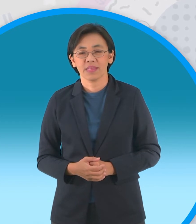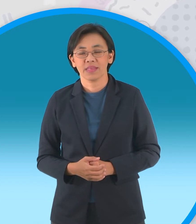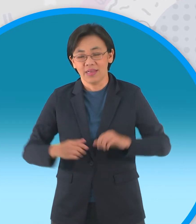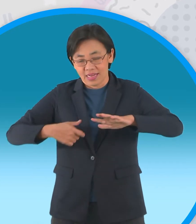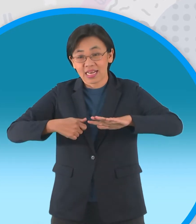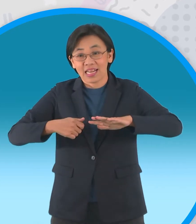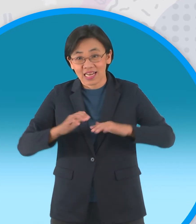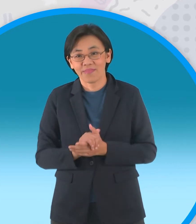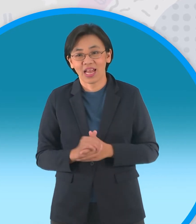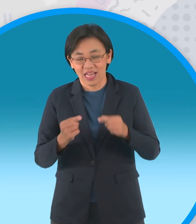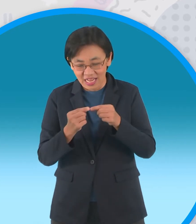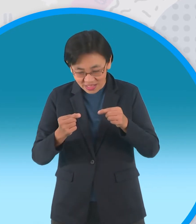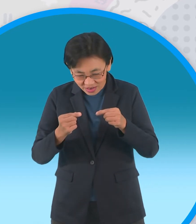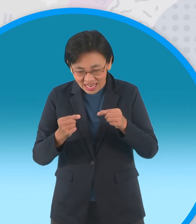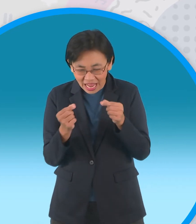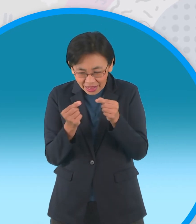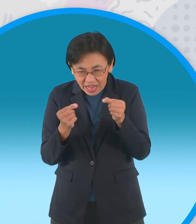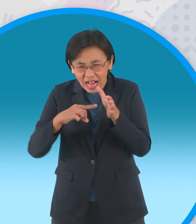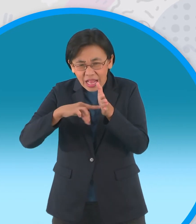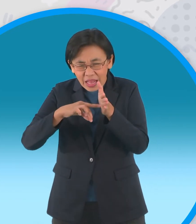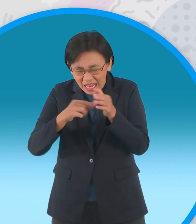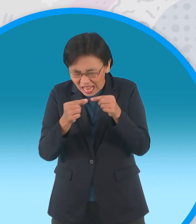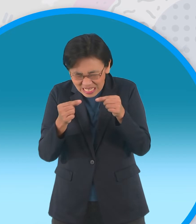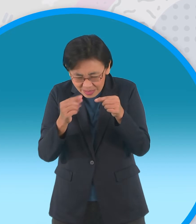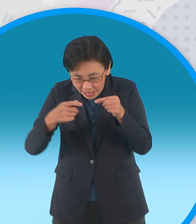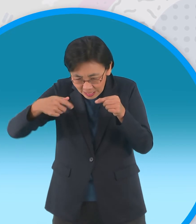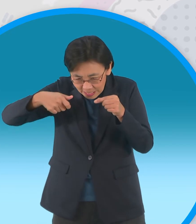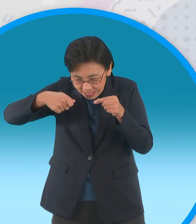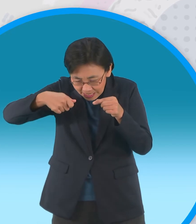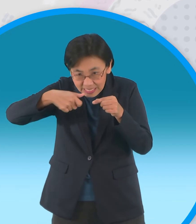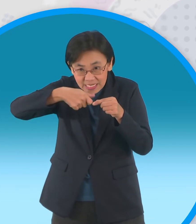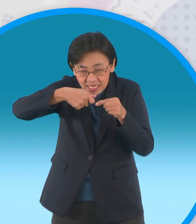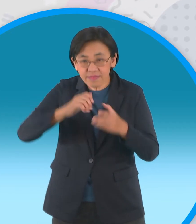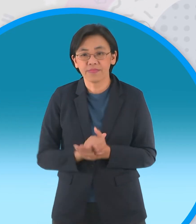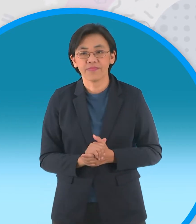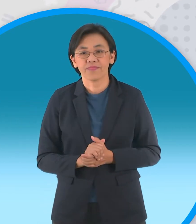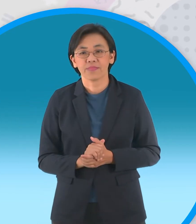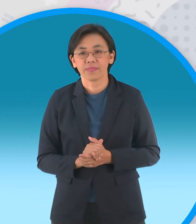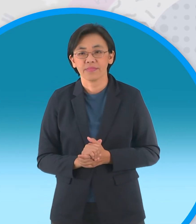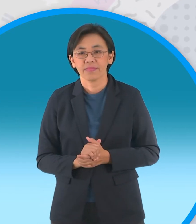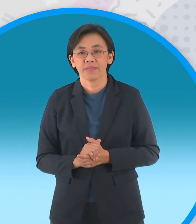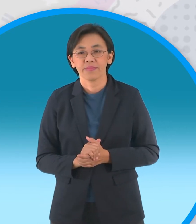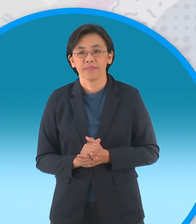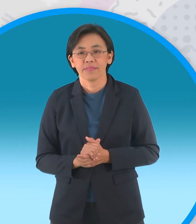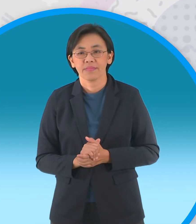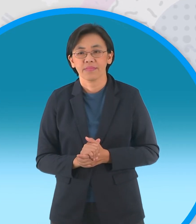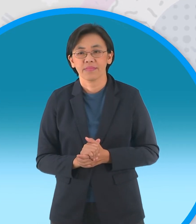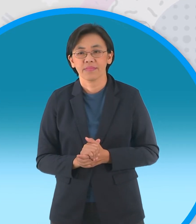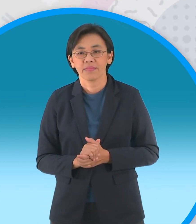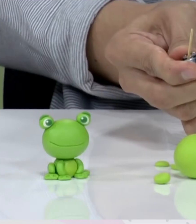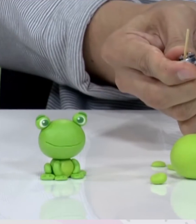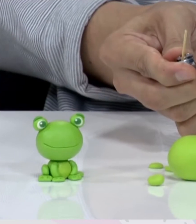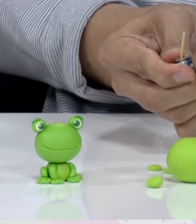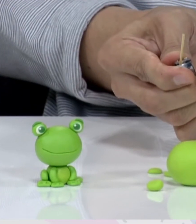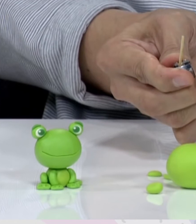ตัดส่วนแหลมออกนะครับ วัดความยาวให้เลยส่วนตัวมาเล็กน้อยนะครับ